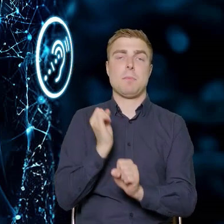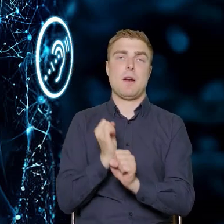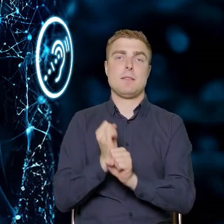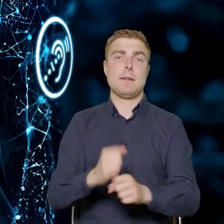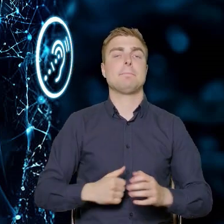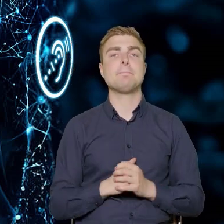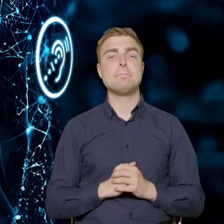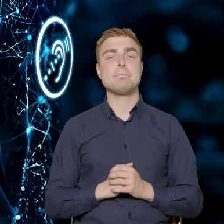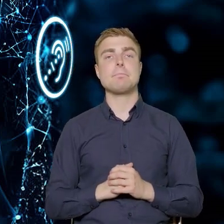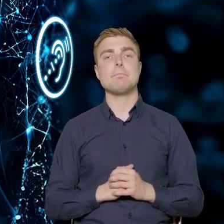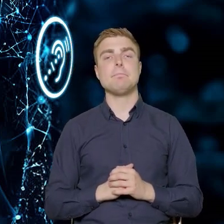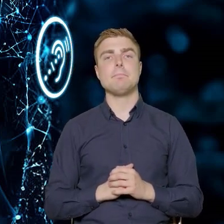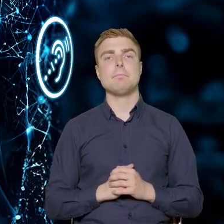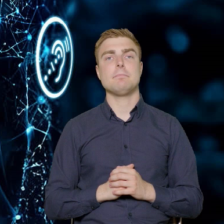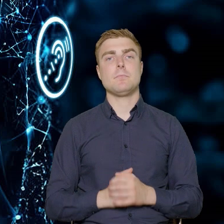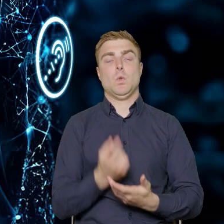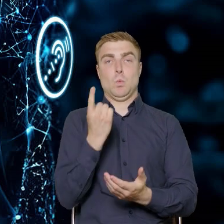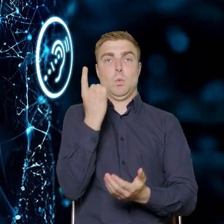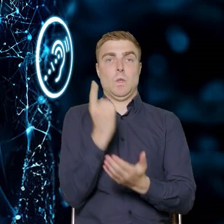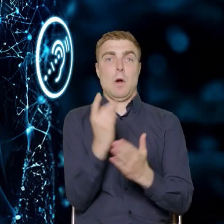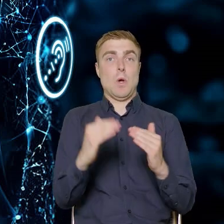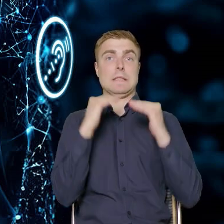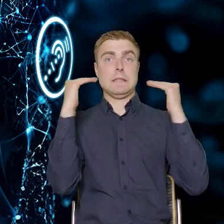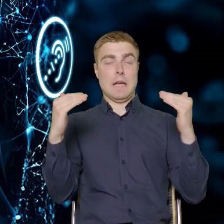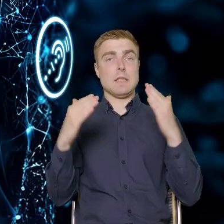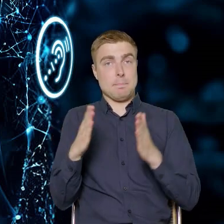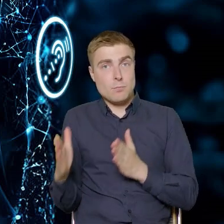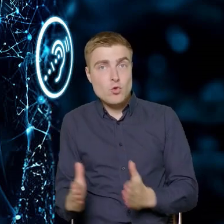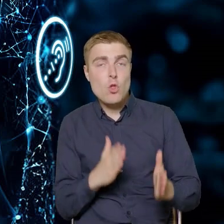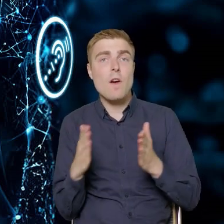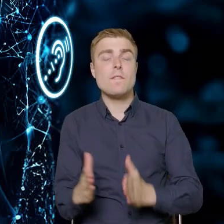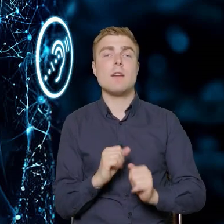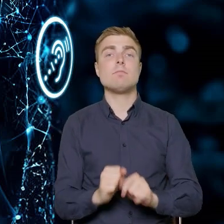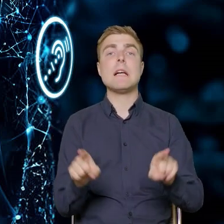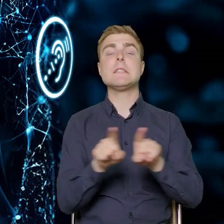Udało się nam wypracować te standardy. Kryteria wyboru projektów